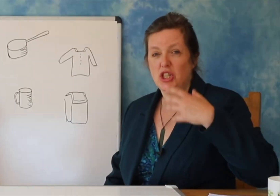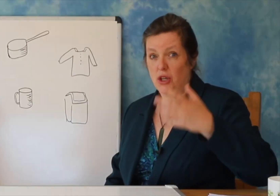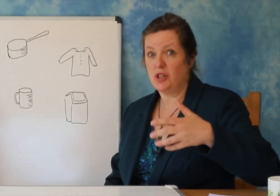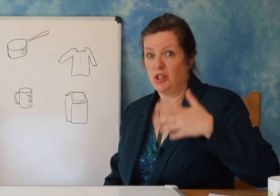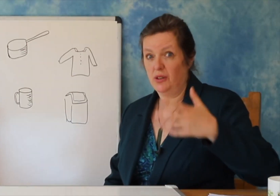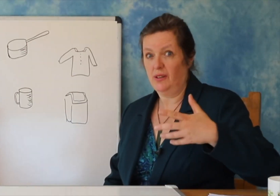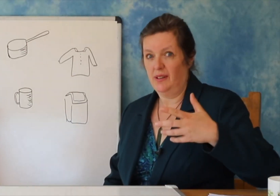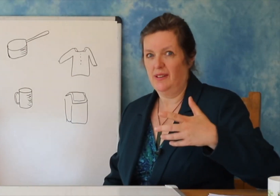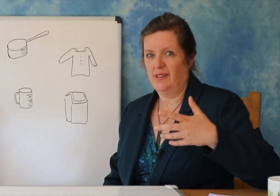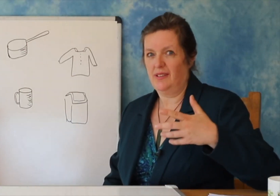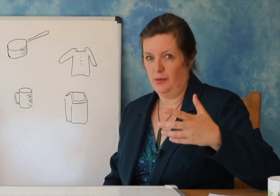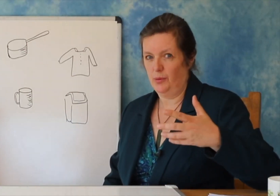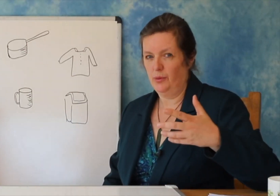Pra ‘kupa’ (modele).